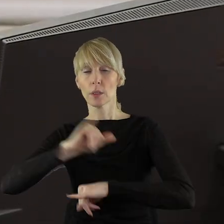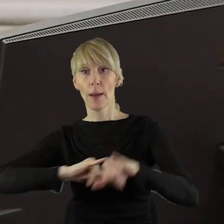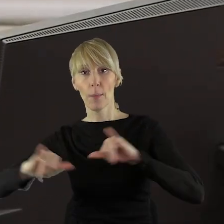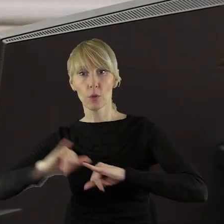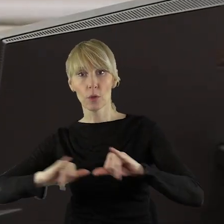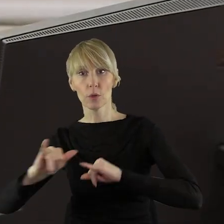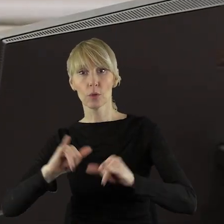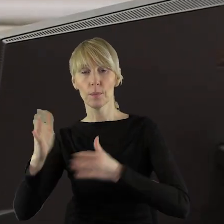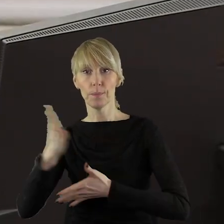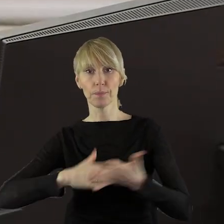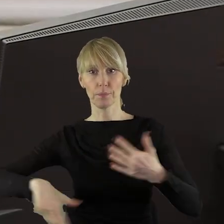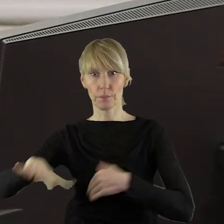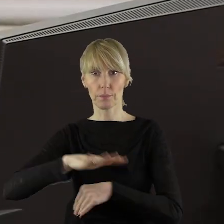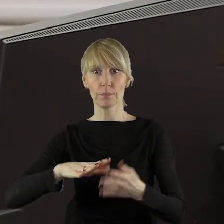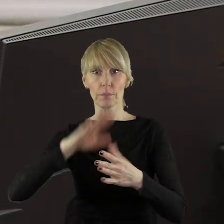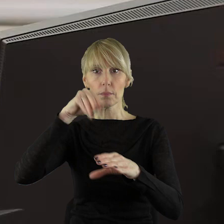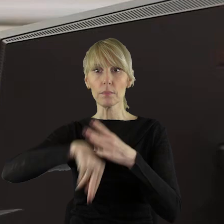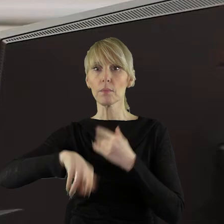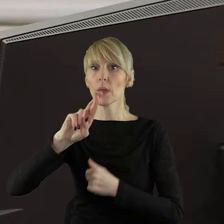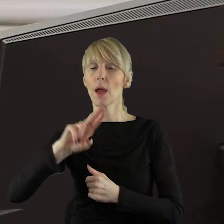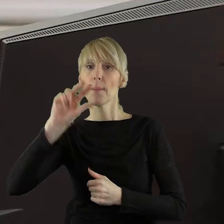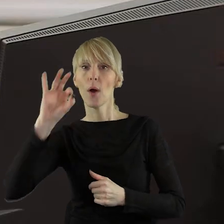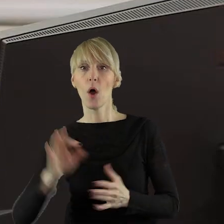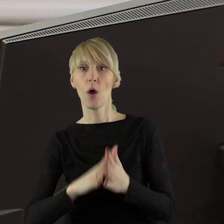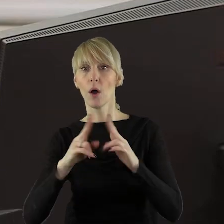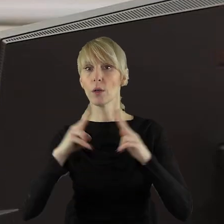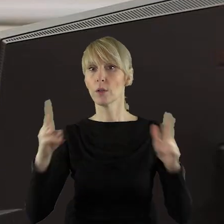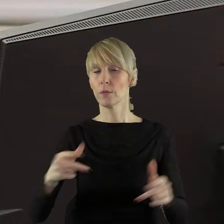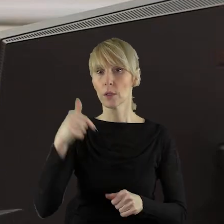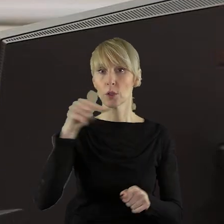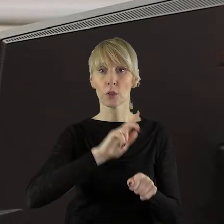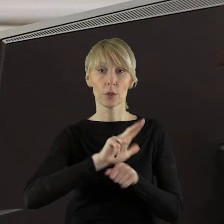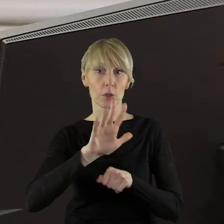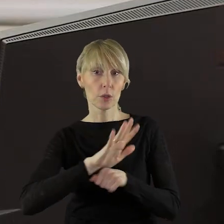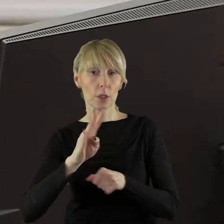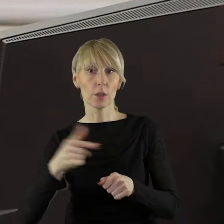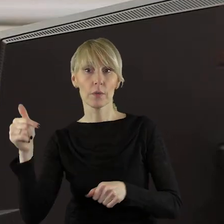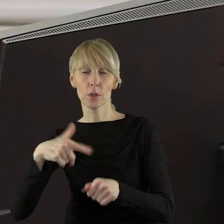zadań realizowanych w ramach RPO województwa łódzkiego 2014-2020,